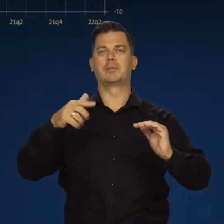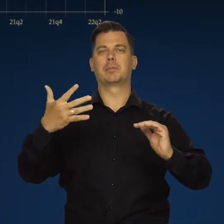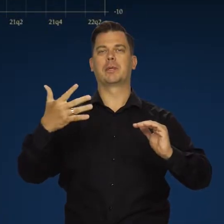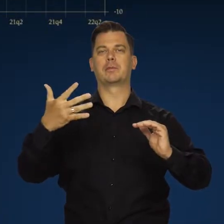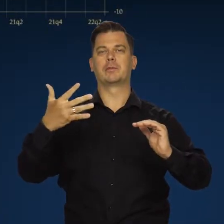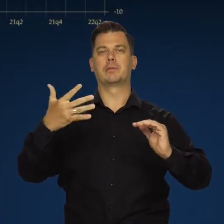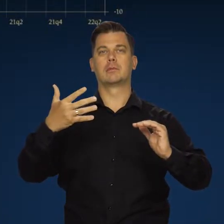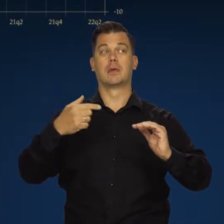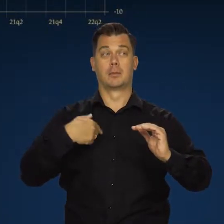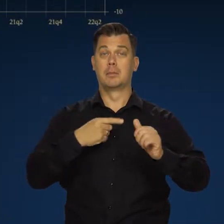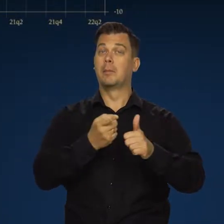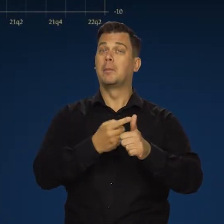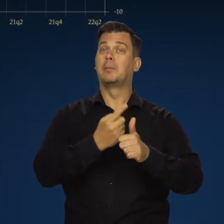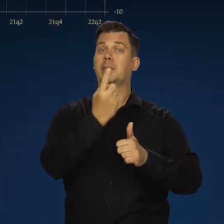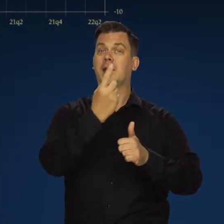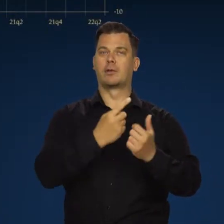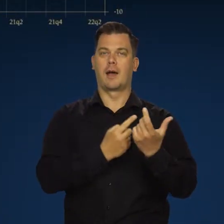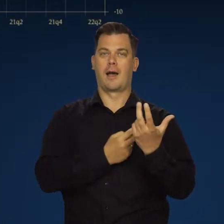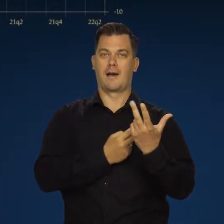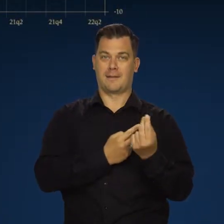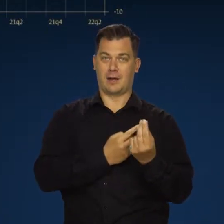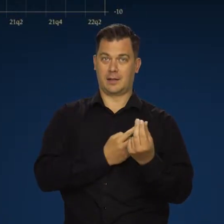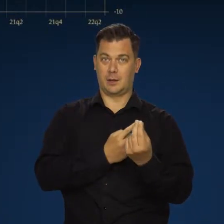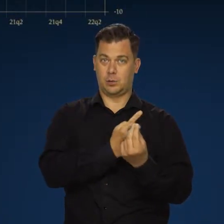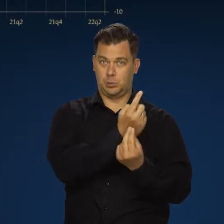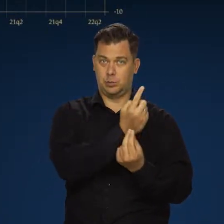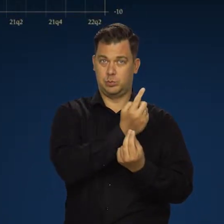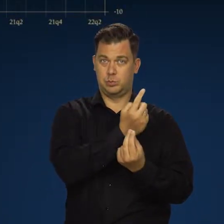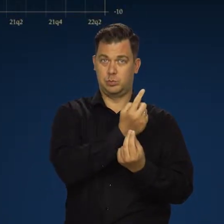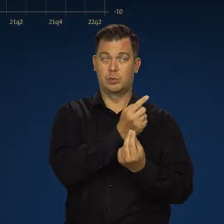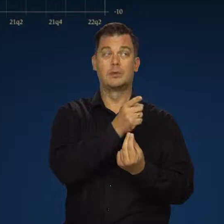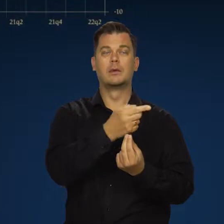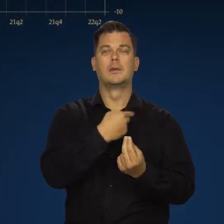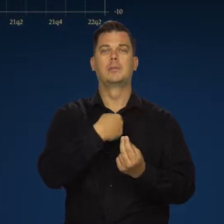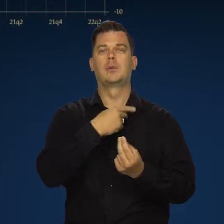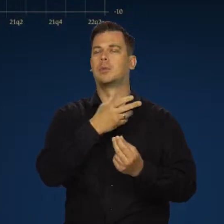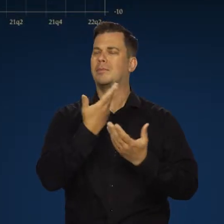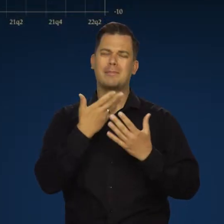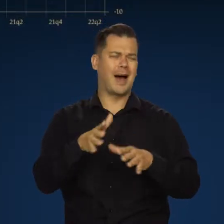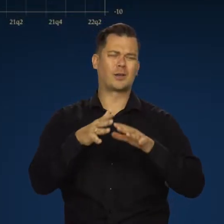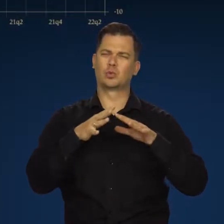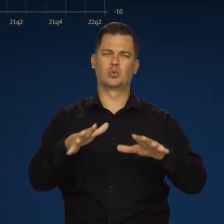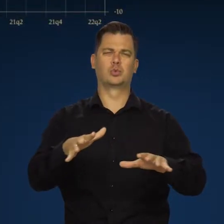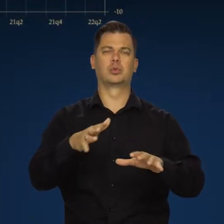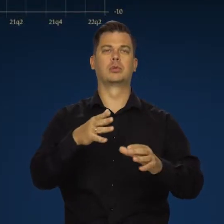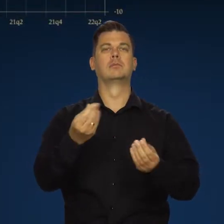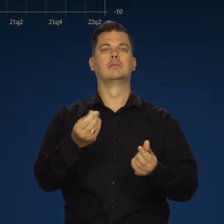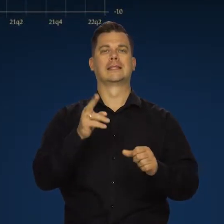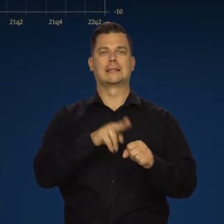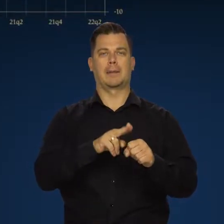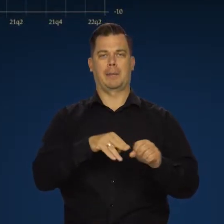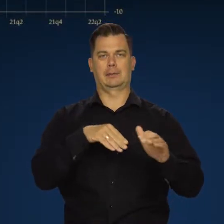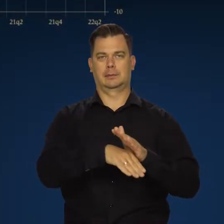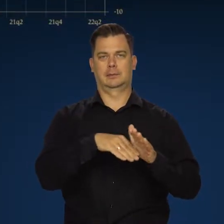Ale przypomnę w pierwszym kwartale z połowa przynajmniej tego wzrostu to był bardzo wysoki wzrost zapasów.